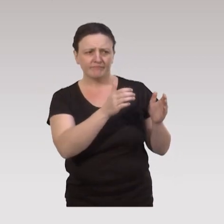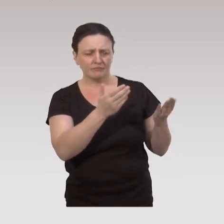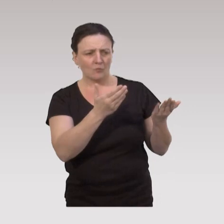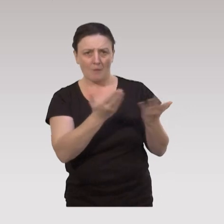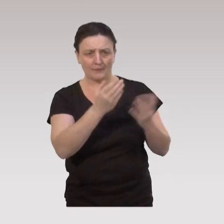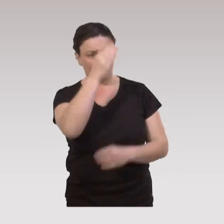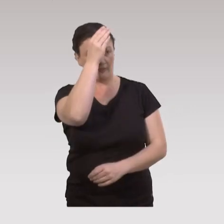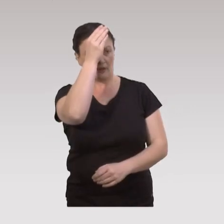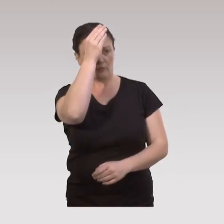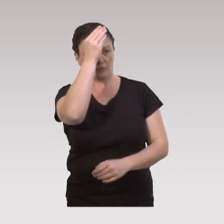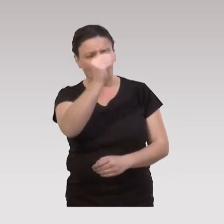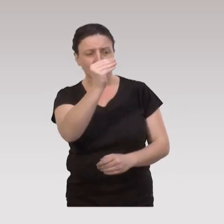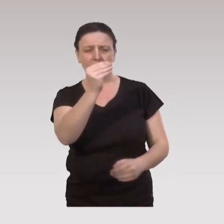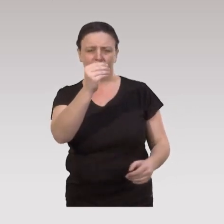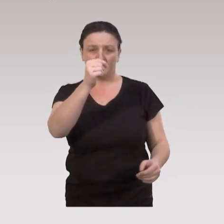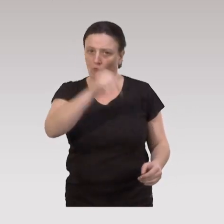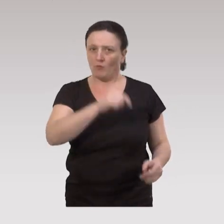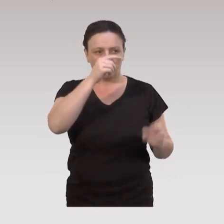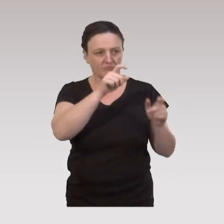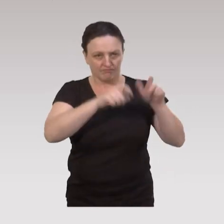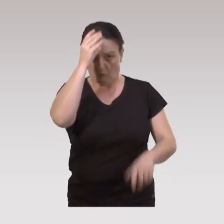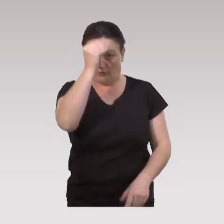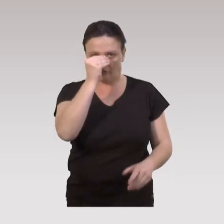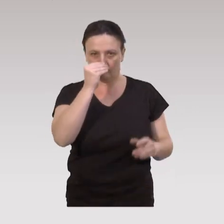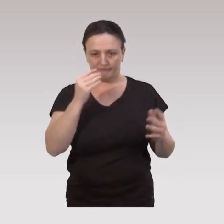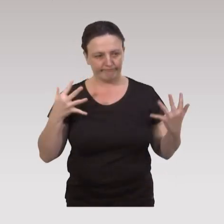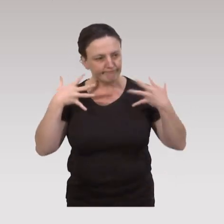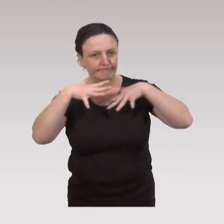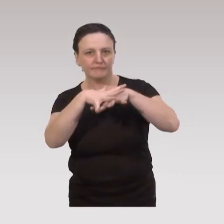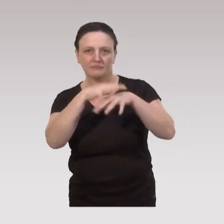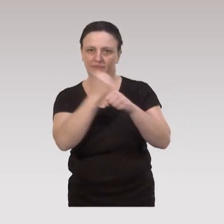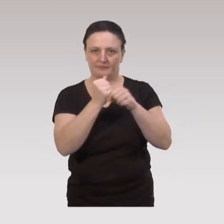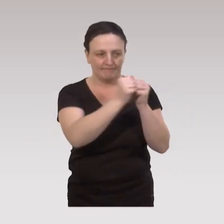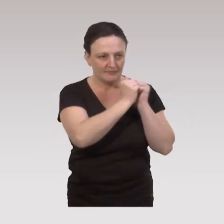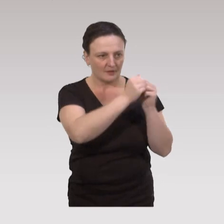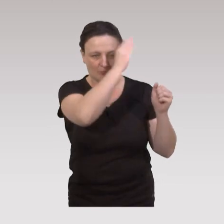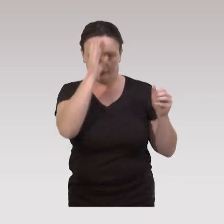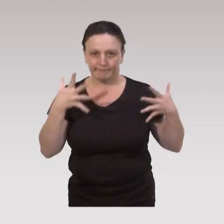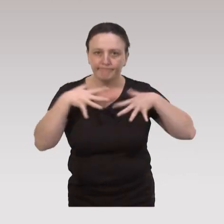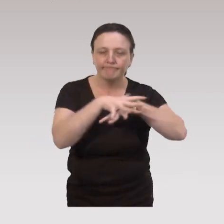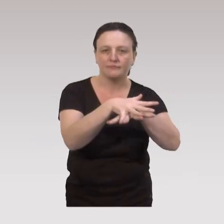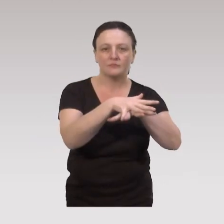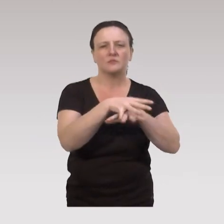les professionnels doivent travailler en intersectorialité et en pluridisciplinarité.